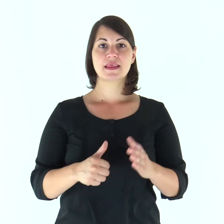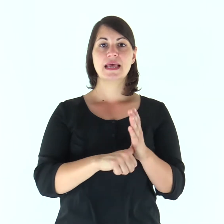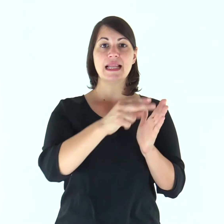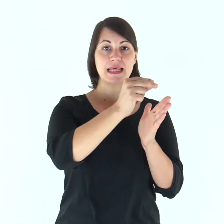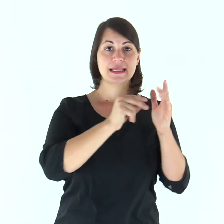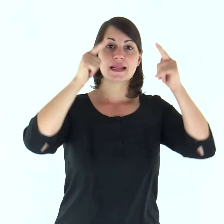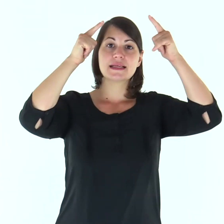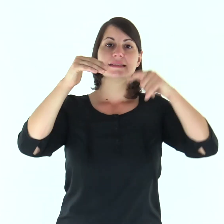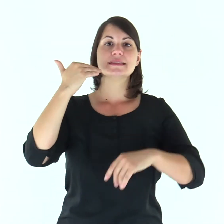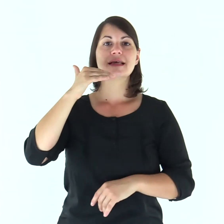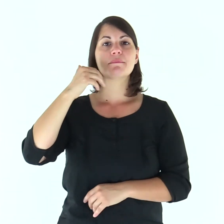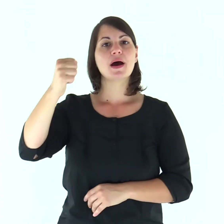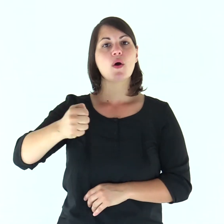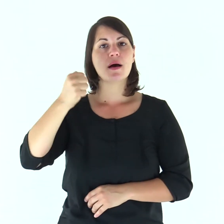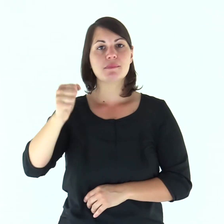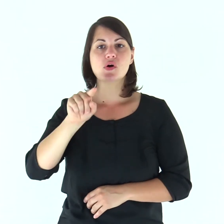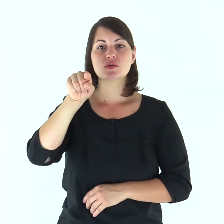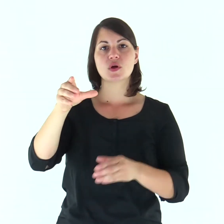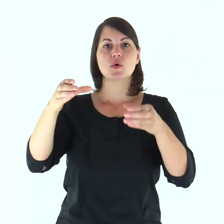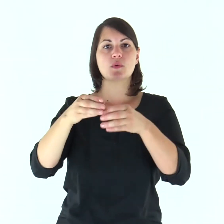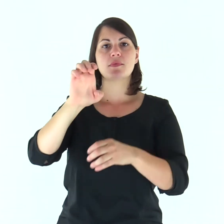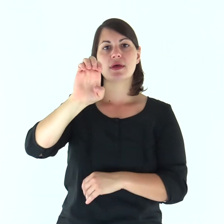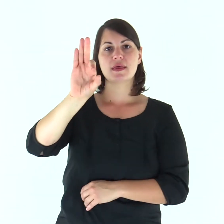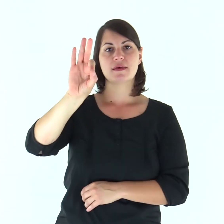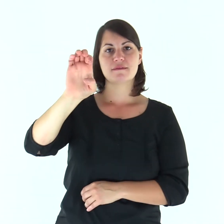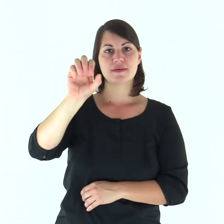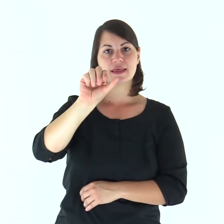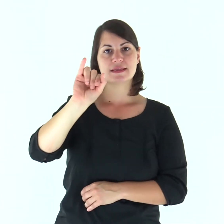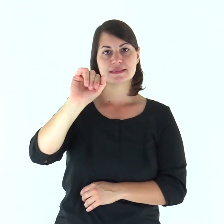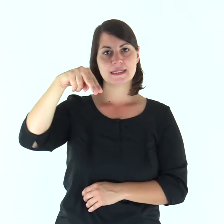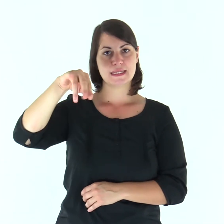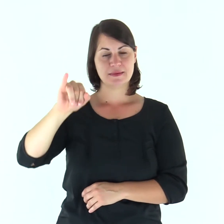Dalla lettera di san Paolo apostolo agli Efesìni